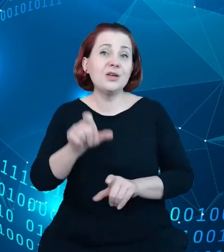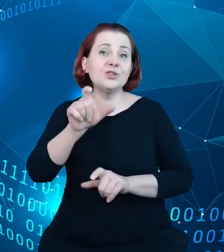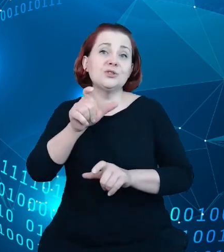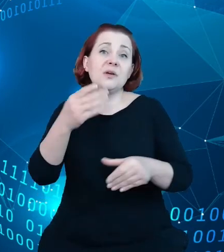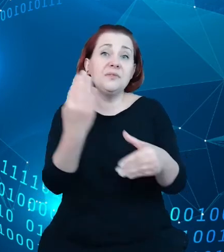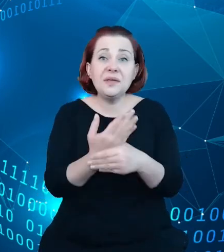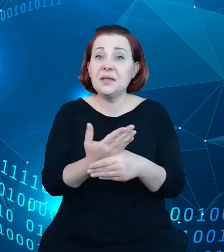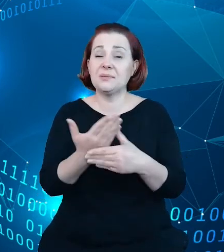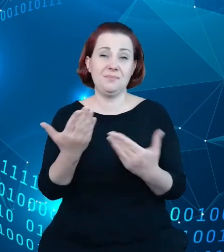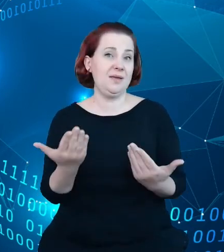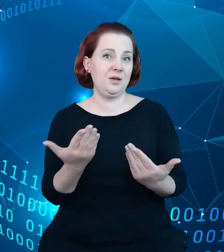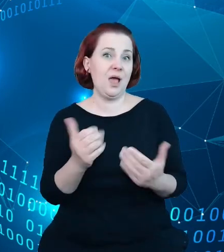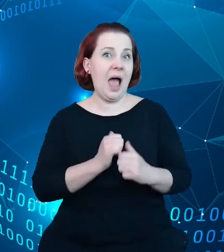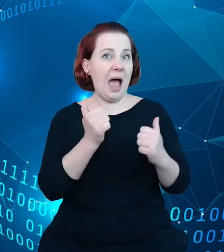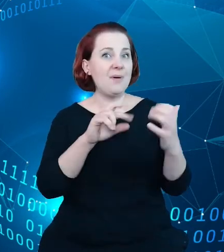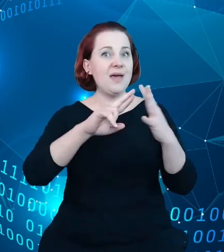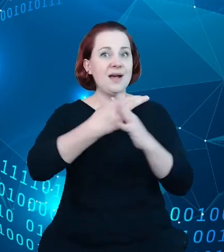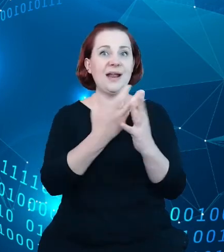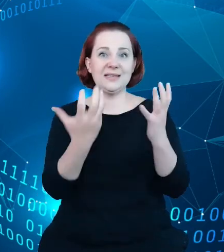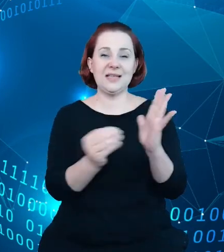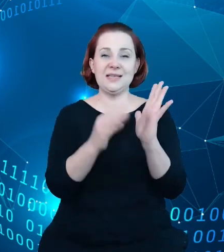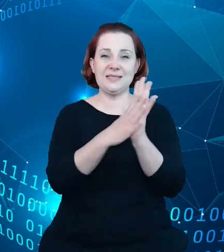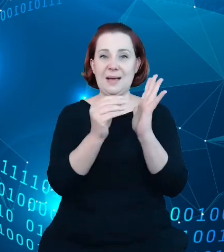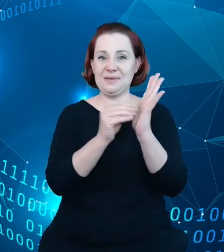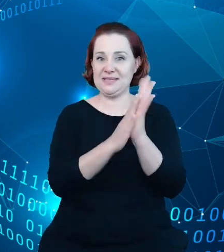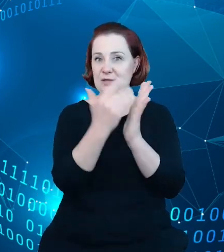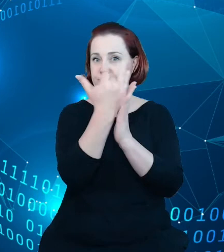w tym rejestrze się znaleźć tak, czyli oni po prostu sami, że tak